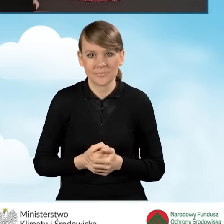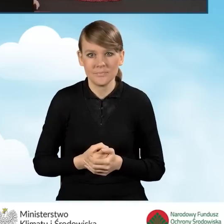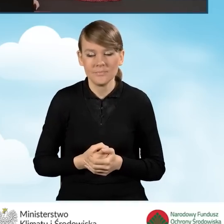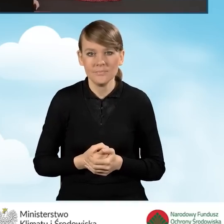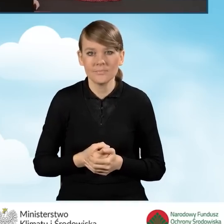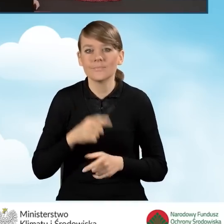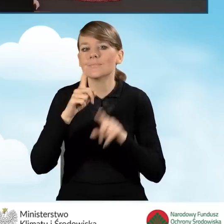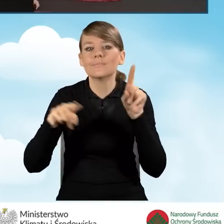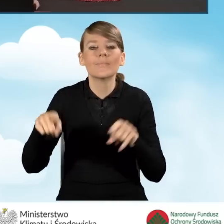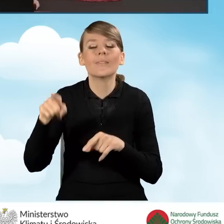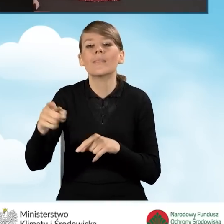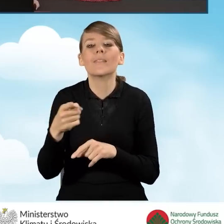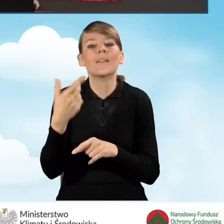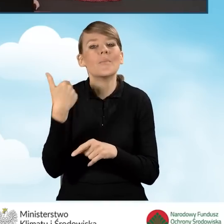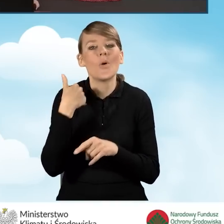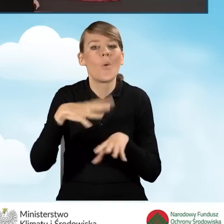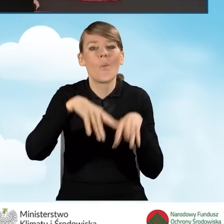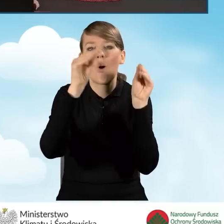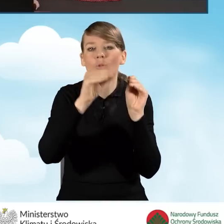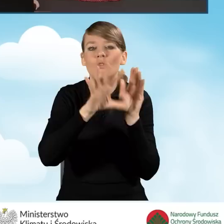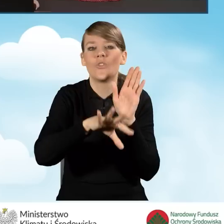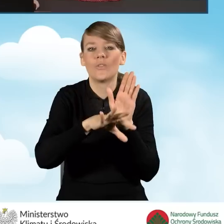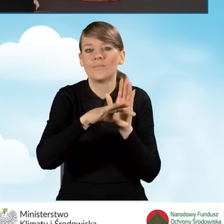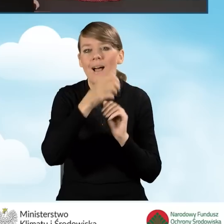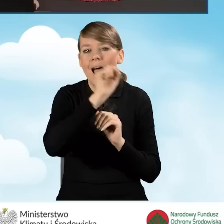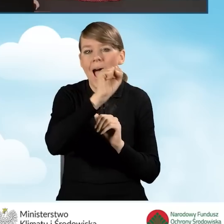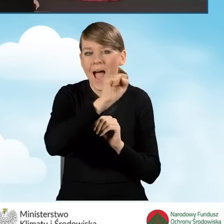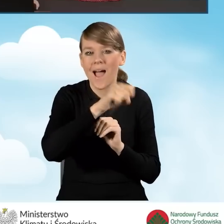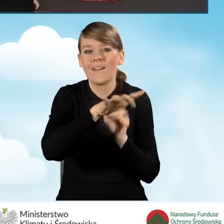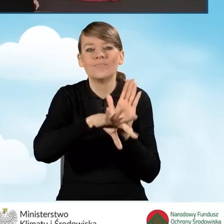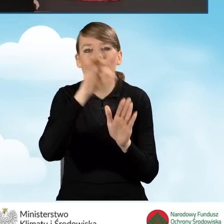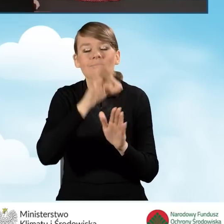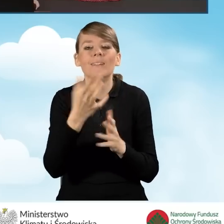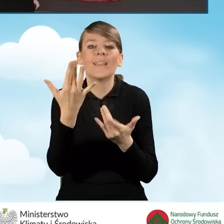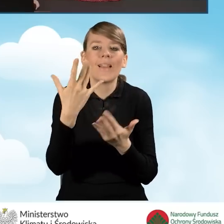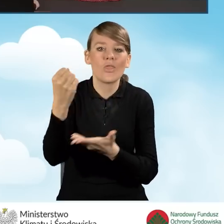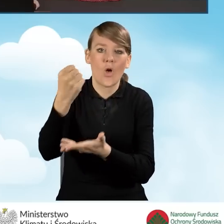czyli jaki poziom dofinansowania wybraliśmy w sekcji A naszego wniosku o dofinansowanie.